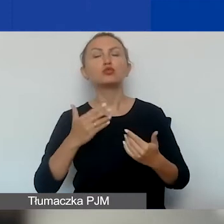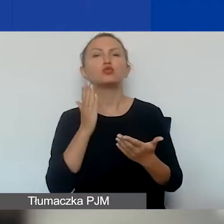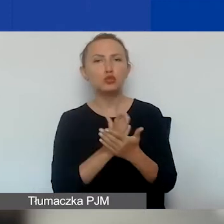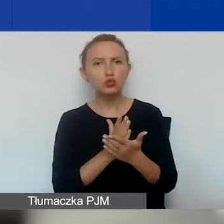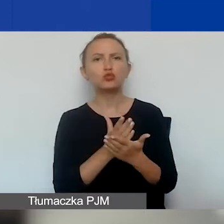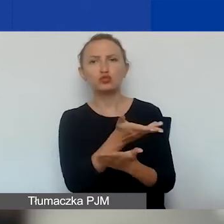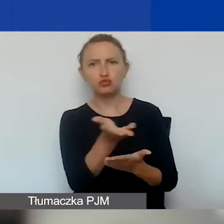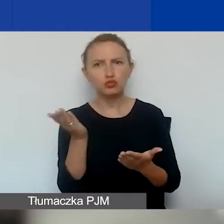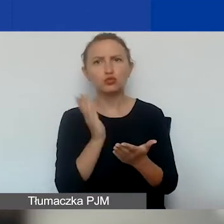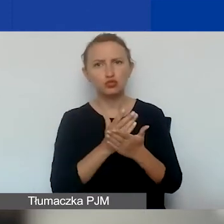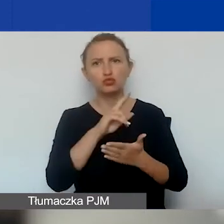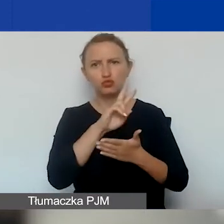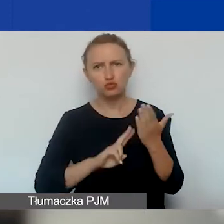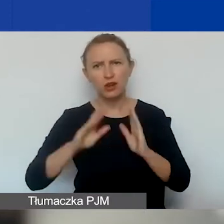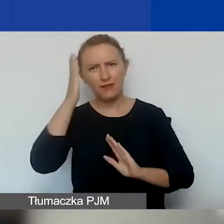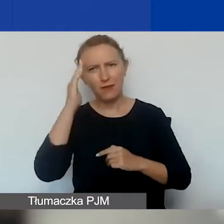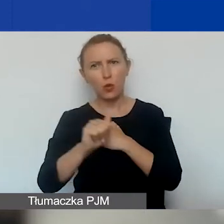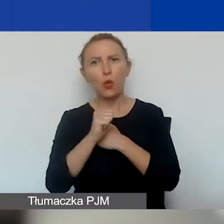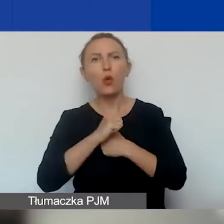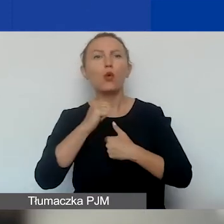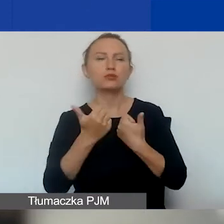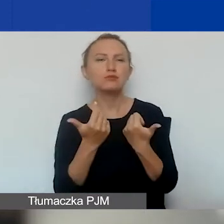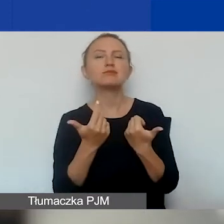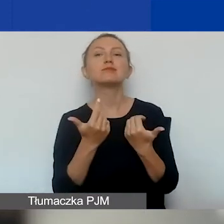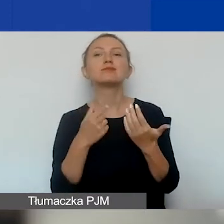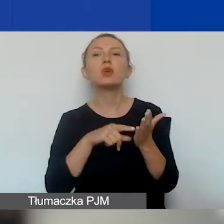jesteście zaznajomieni przez uczestnictwo